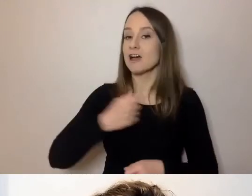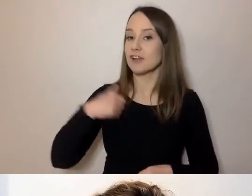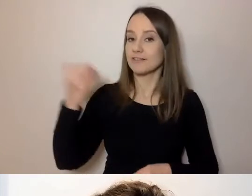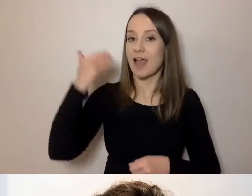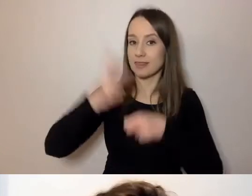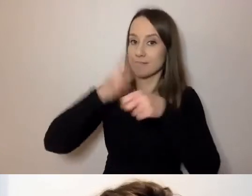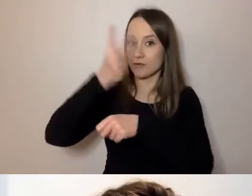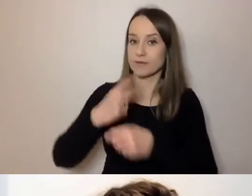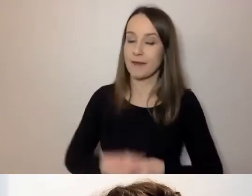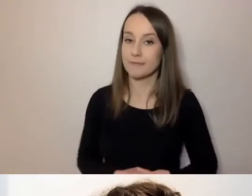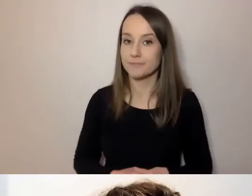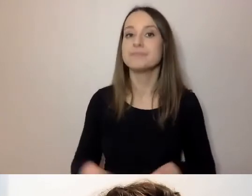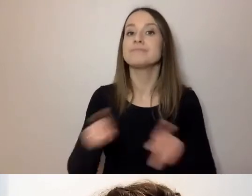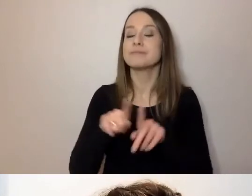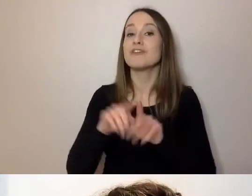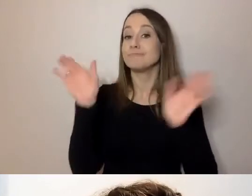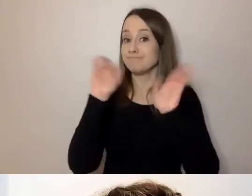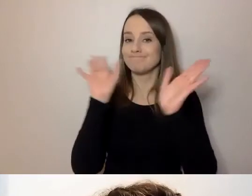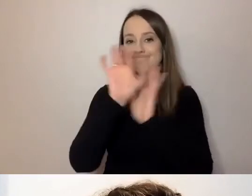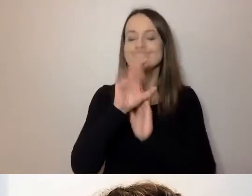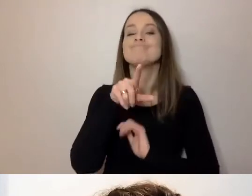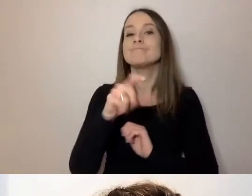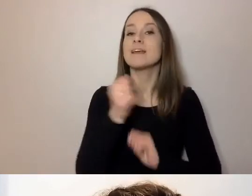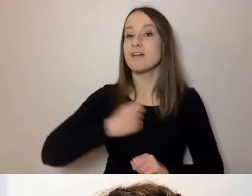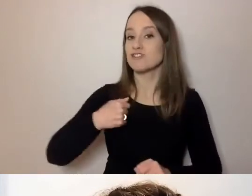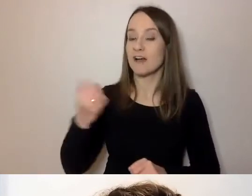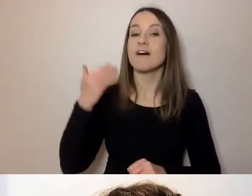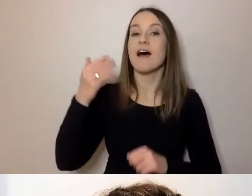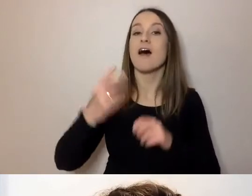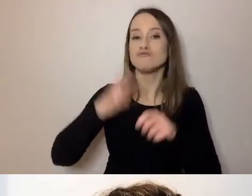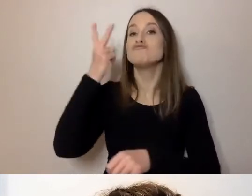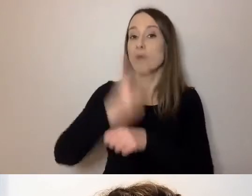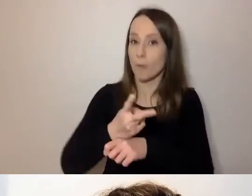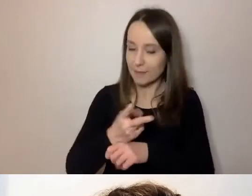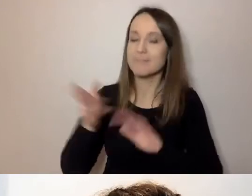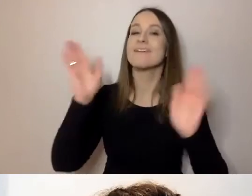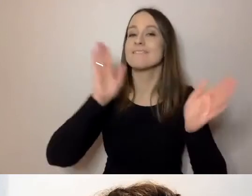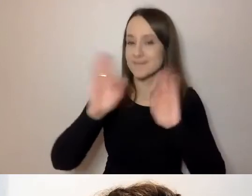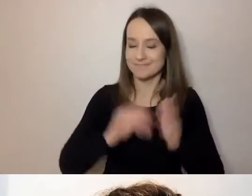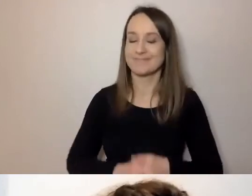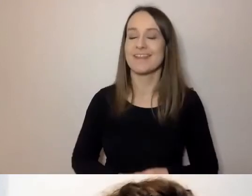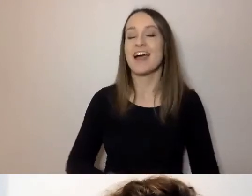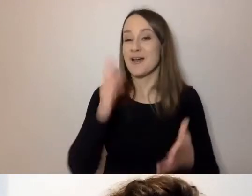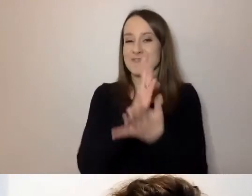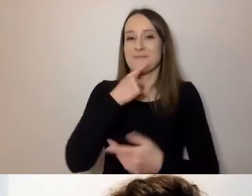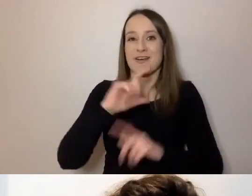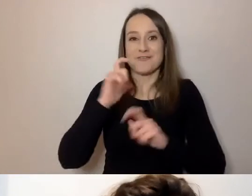oraz fanpage'u Warszawy Dostępnej na Facebooku. Wybrzmiało to, co miało wybrzmieć. Najważniejsze rzeczy.